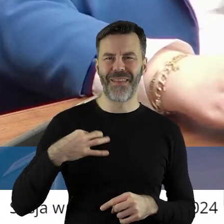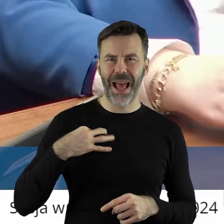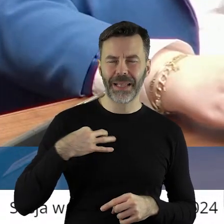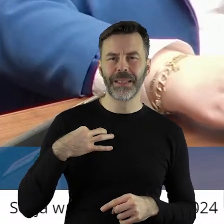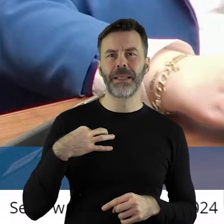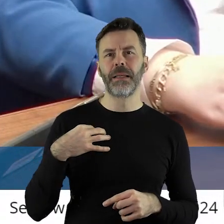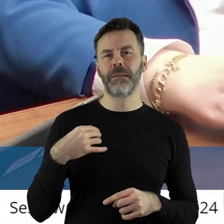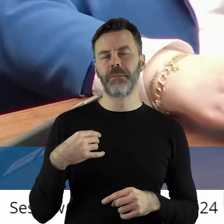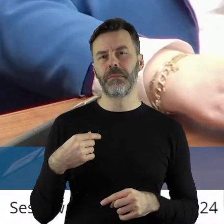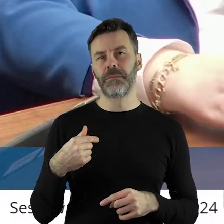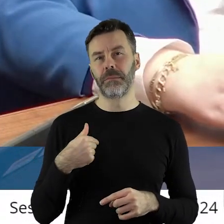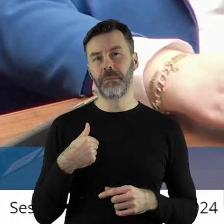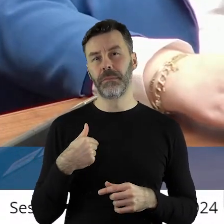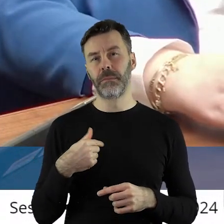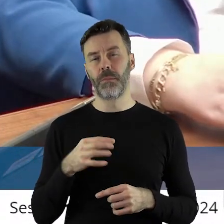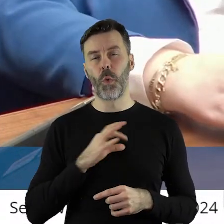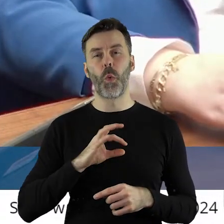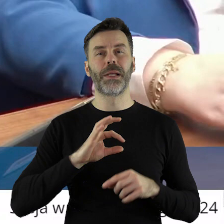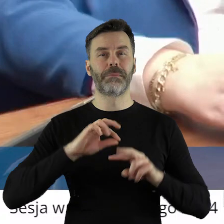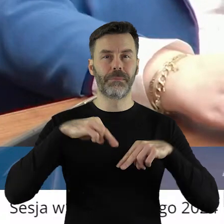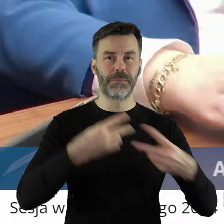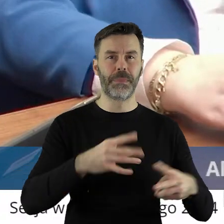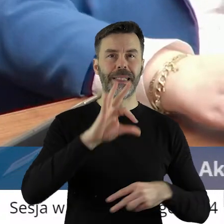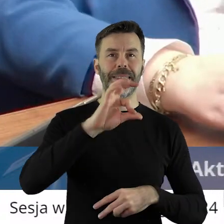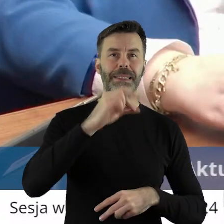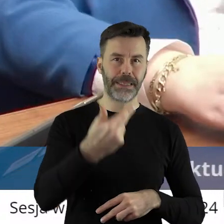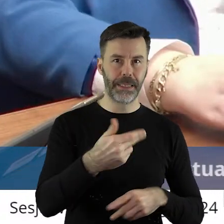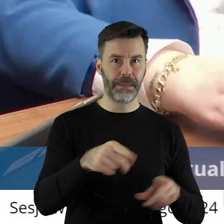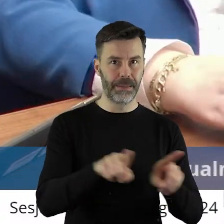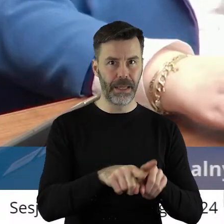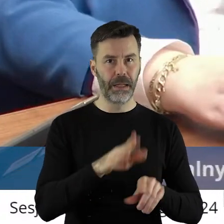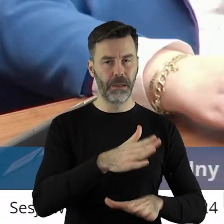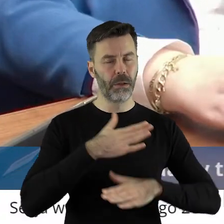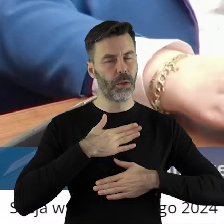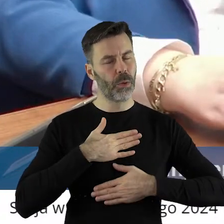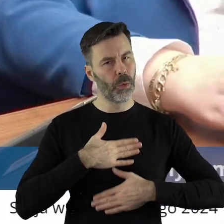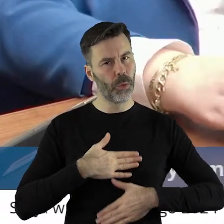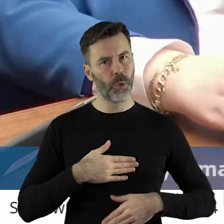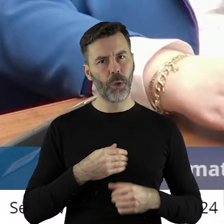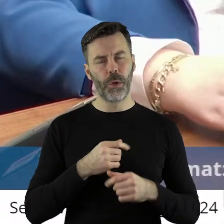z tym, że zaraziłem też mojego syna rolnictwem, leży mi na sercu każda rzecz,